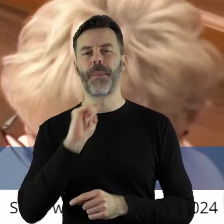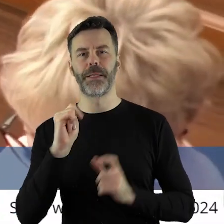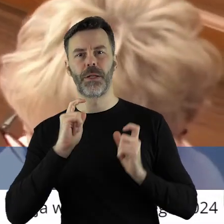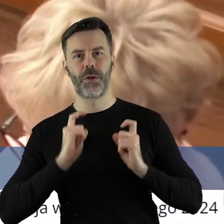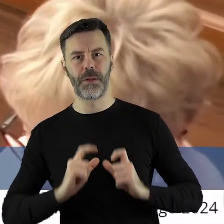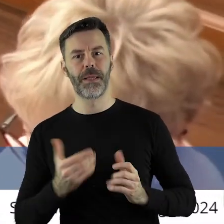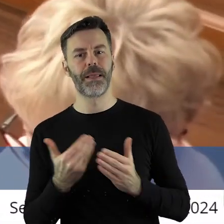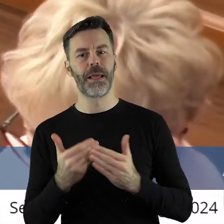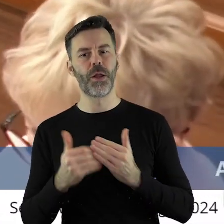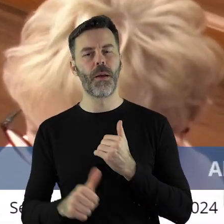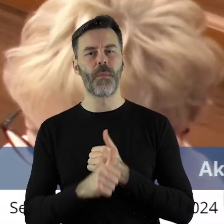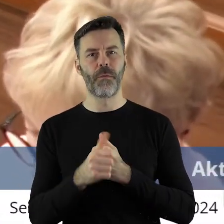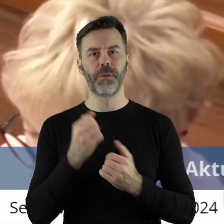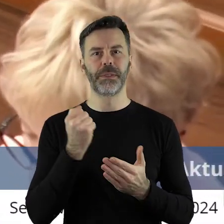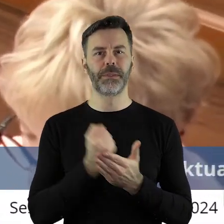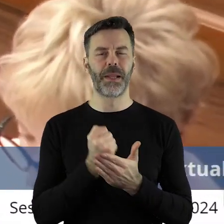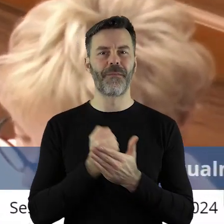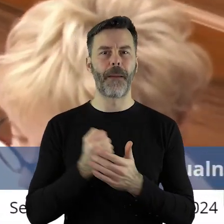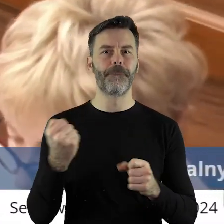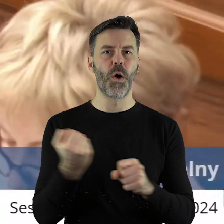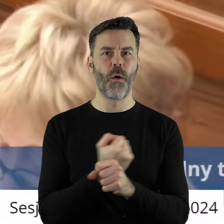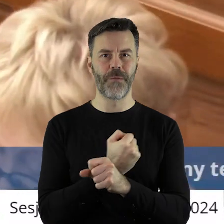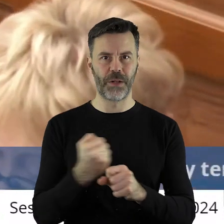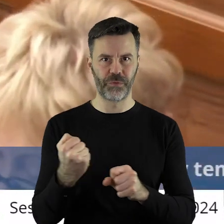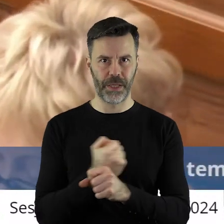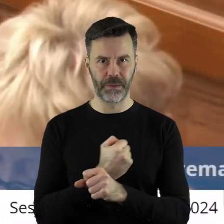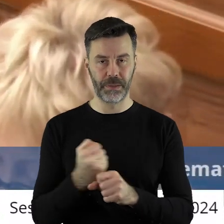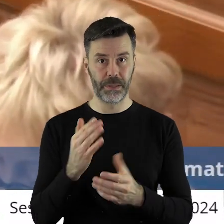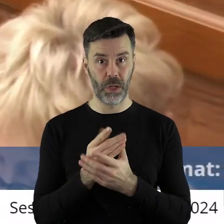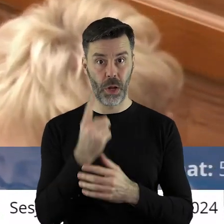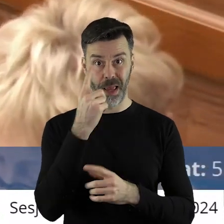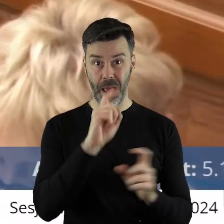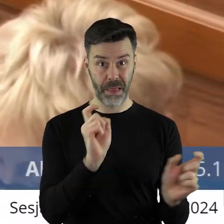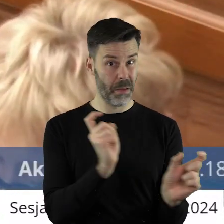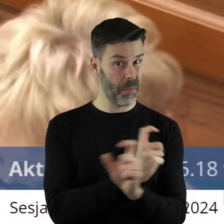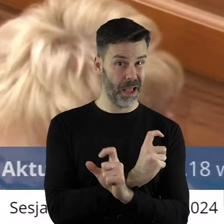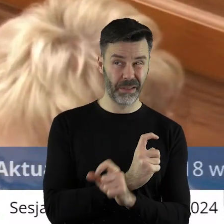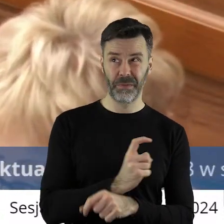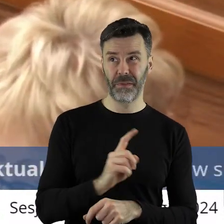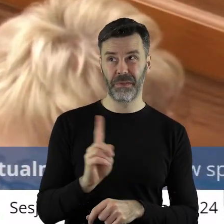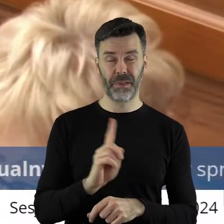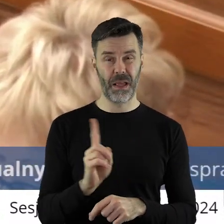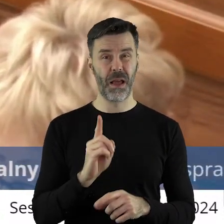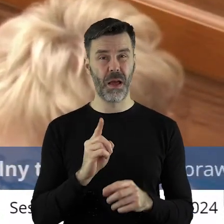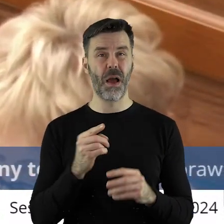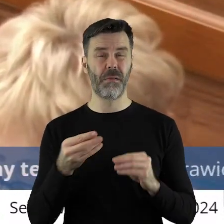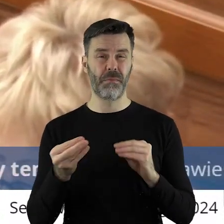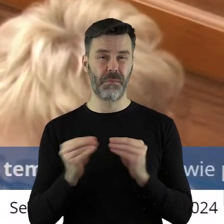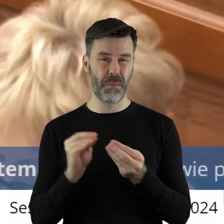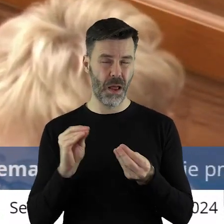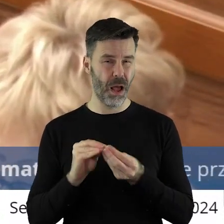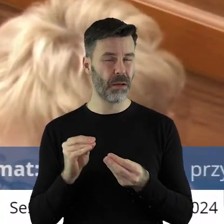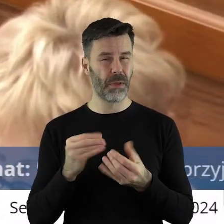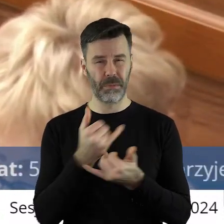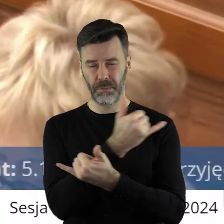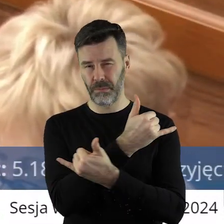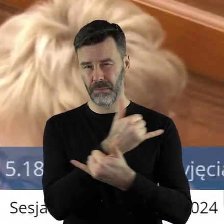bo sprawa jest znacznie poważniejsza, niż jeden kraj. Problem jest absolutnie